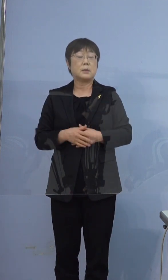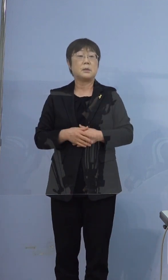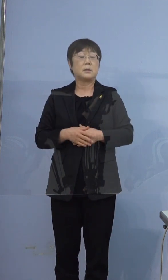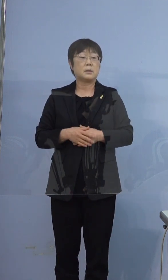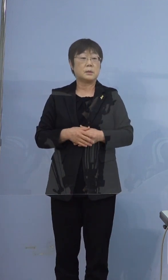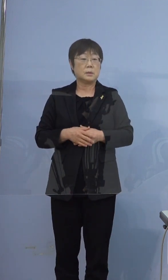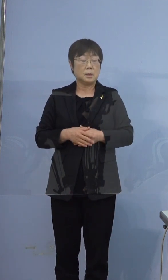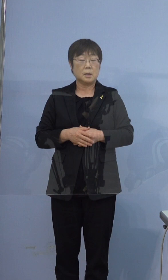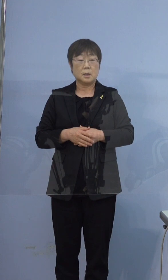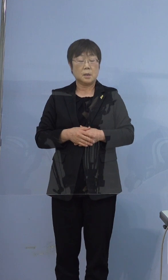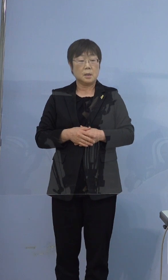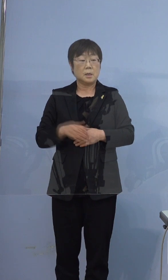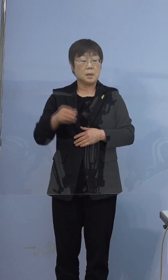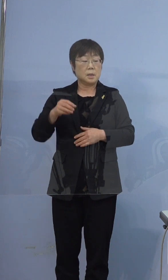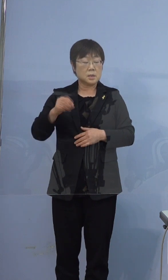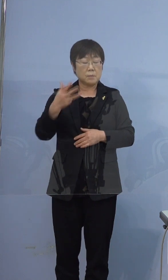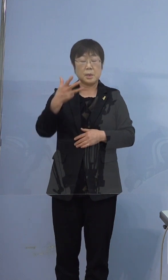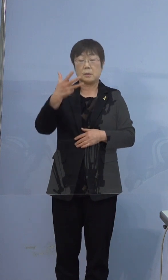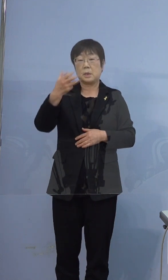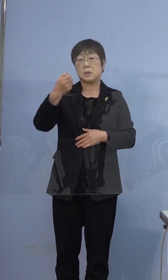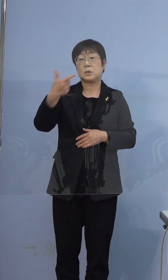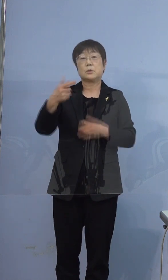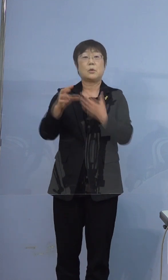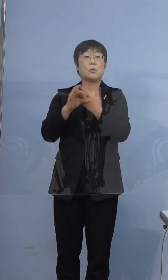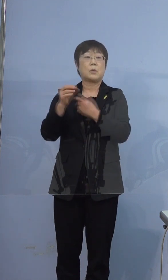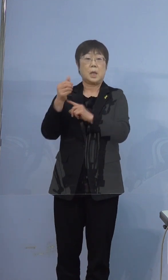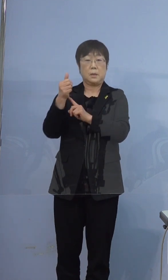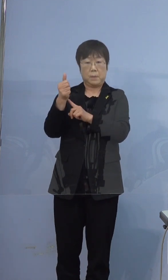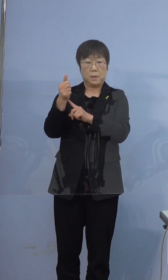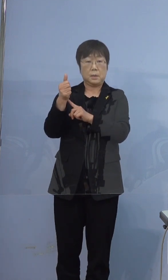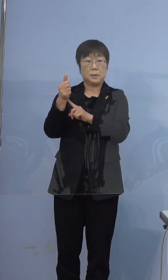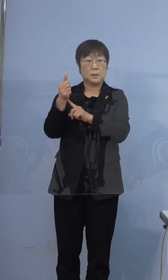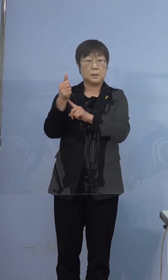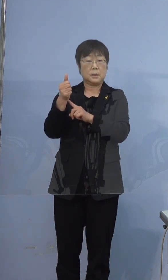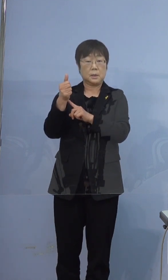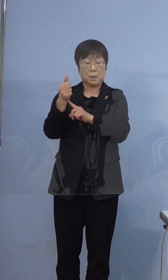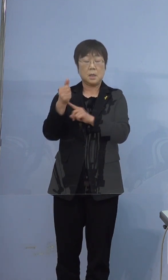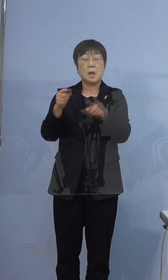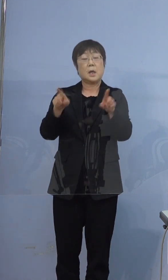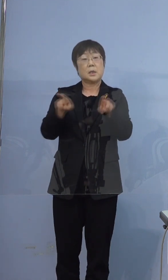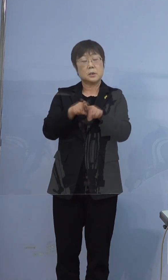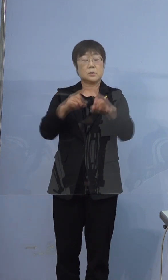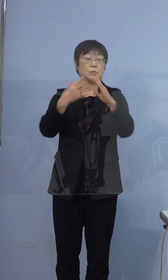386例目の方が同居のご家族なんですが